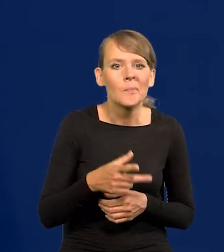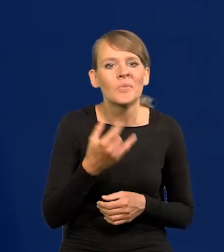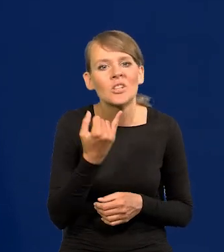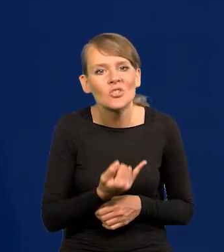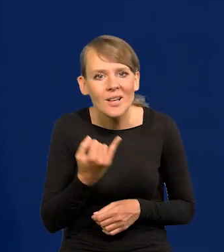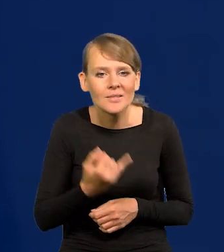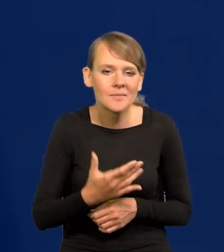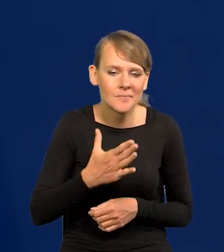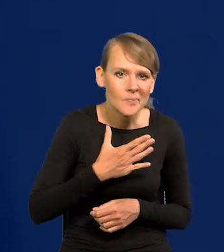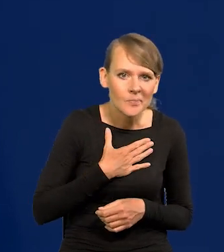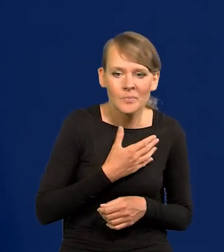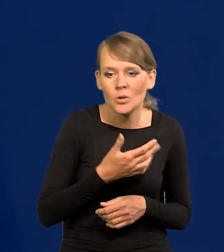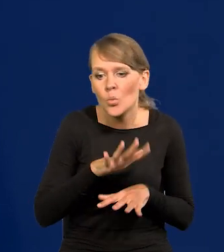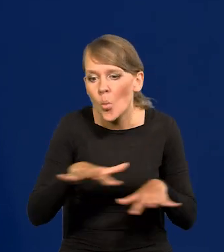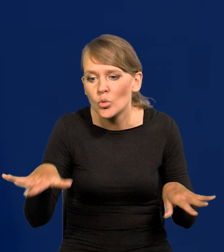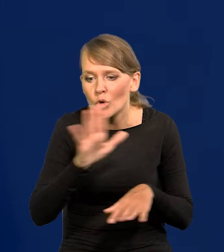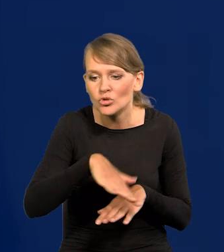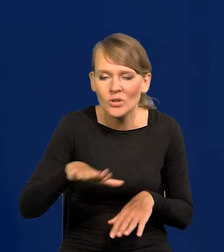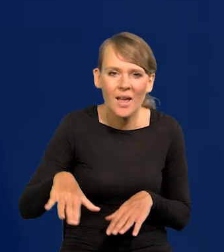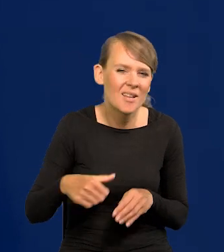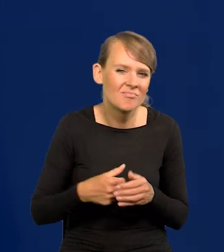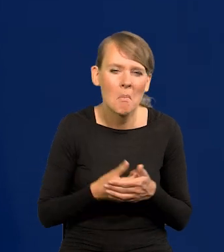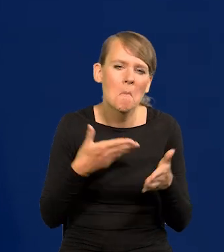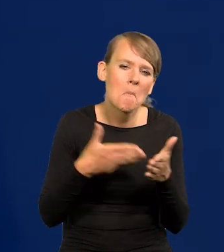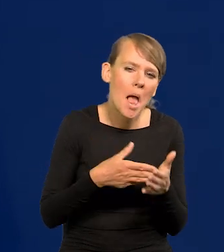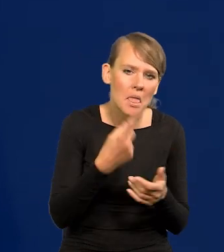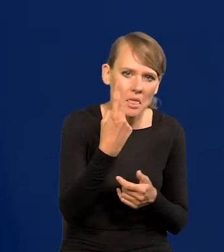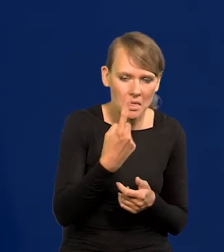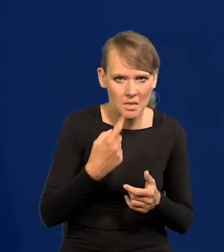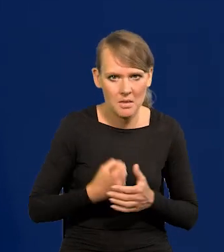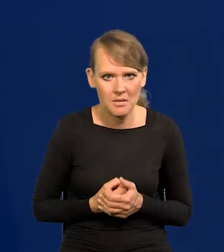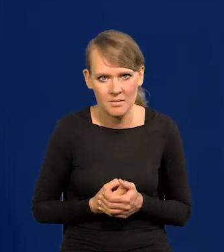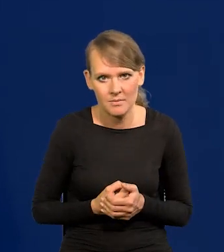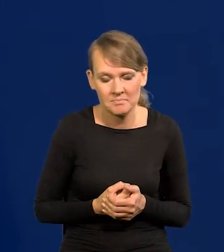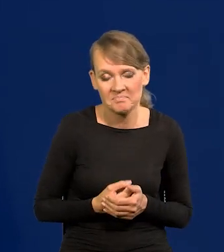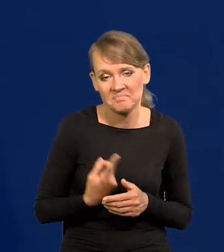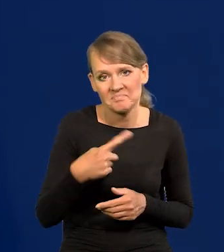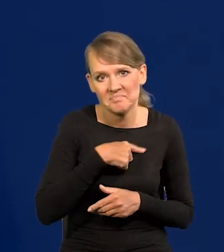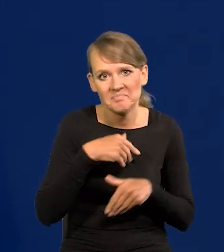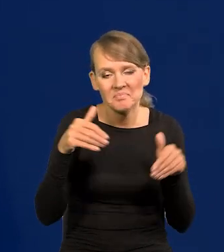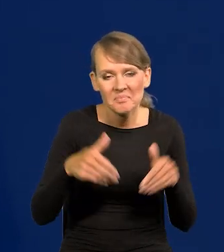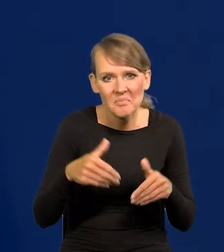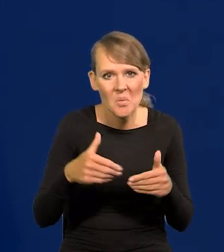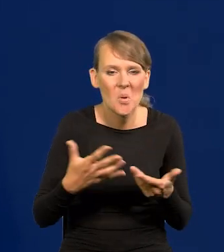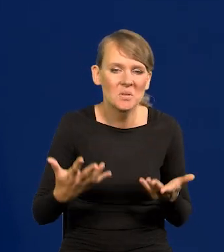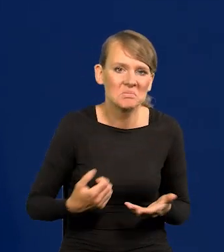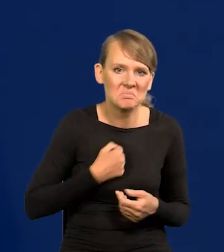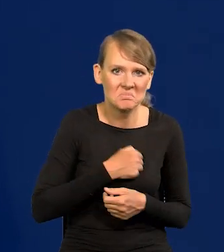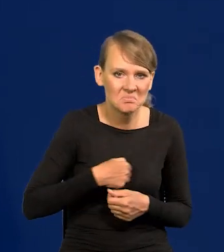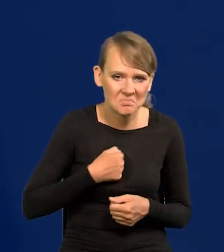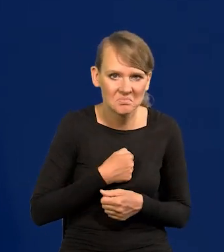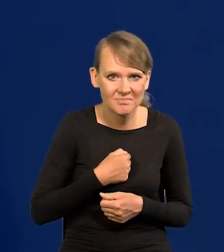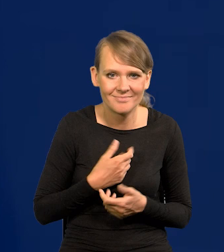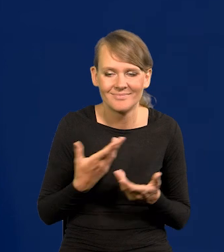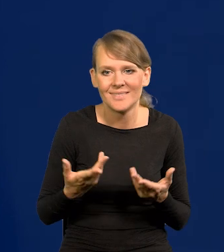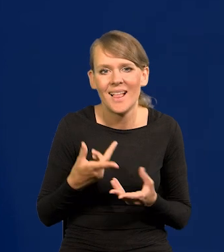a przynajmniej większej ilości dzieci, więcej niż jednego. Możemy ubolewać nad tym, to ekonomicznie jest bardzo trudne,